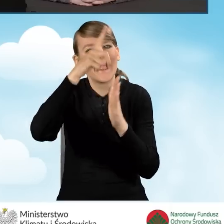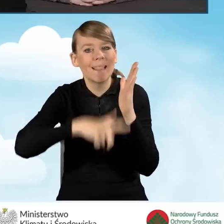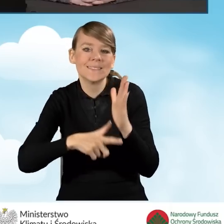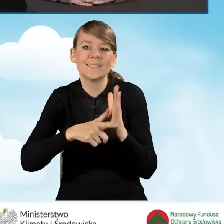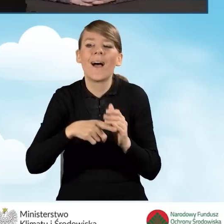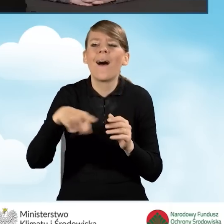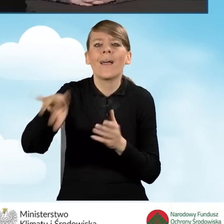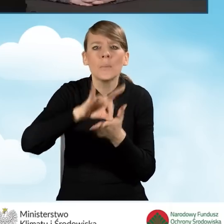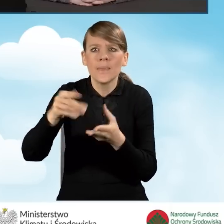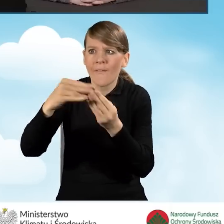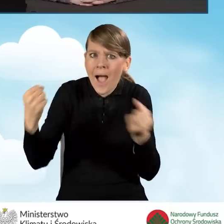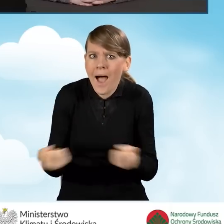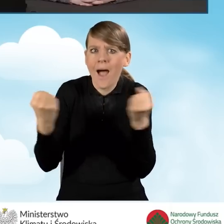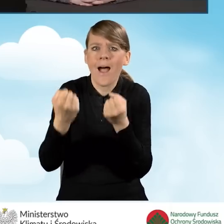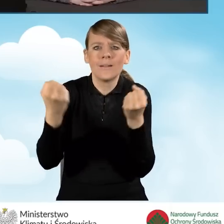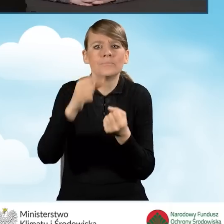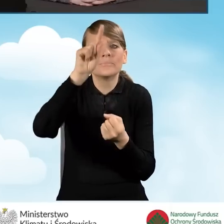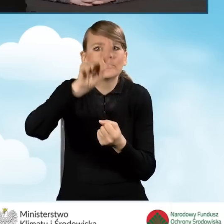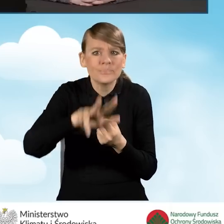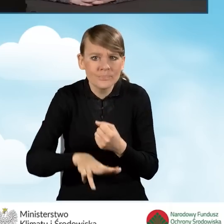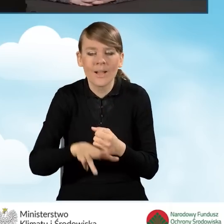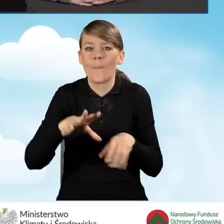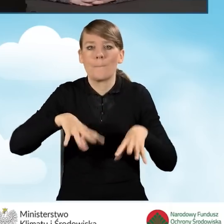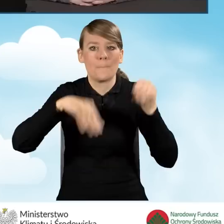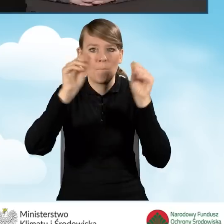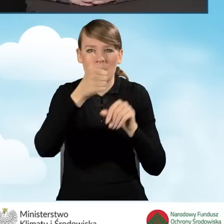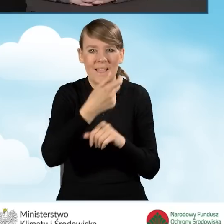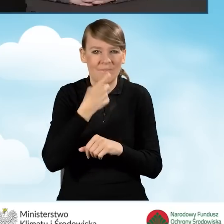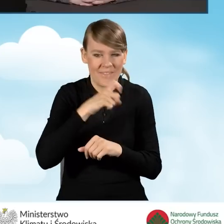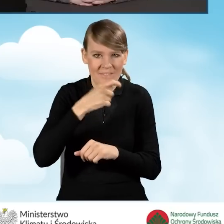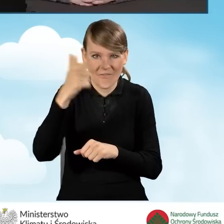Ranking obejmował okres od 1 kwietnia 2021 roku